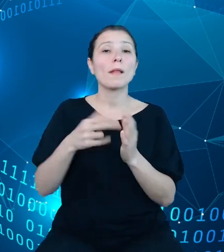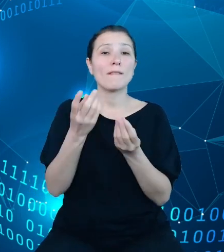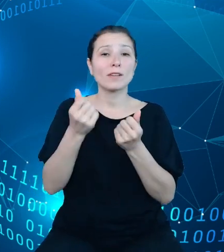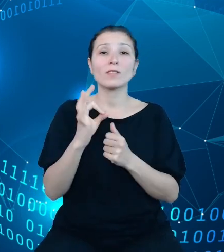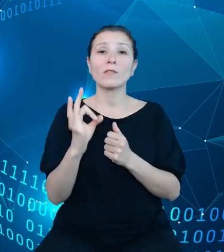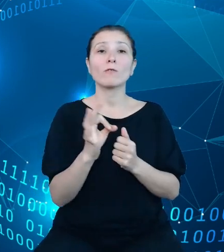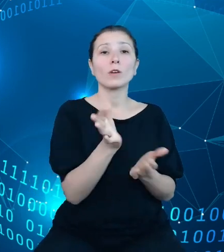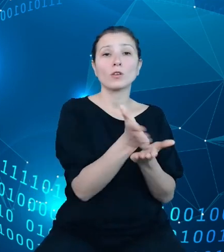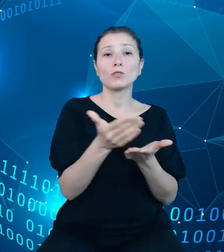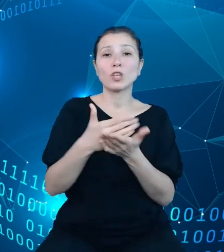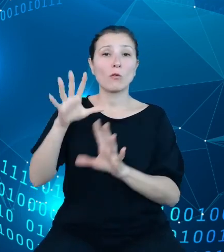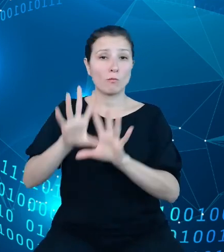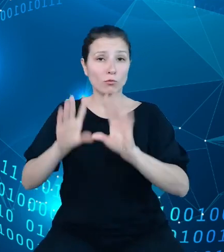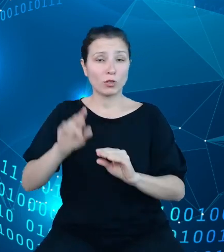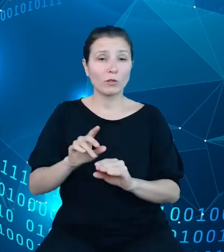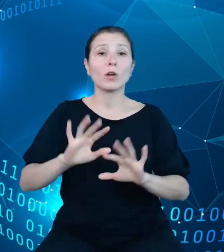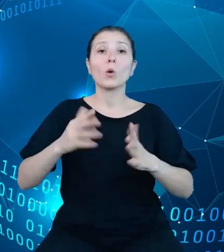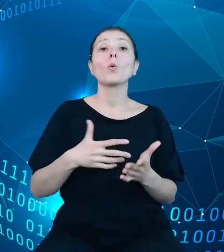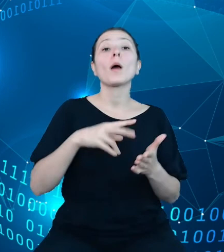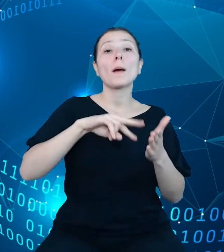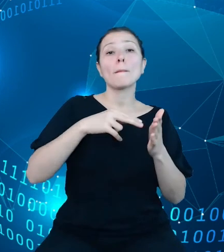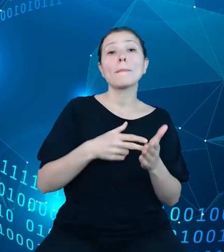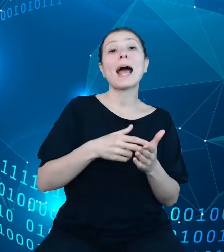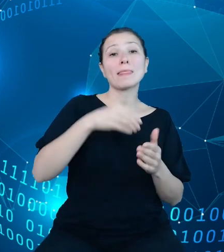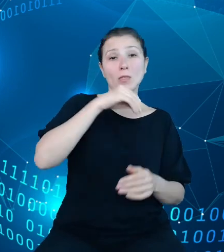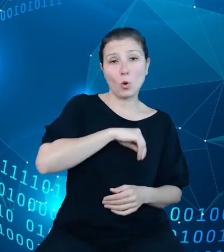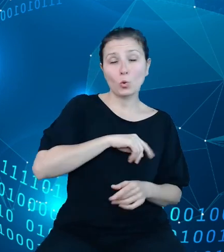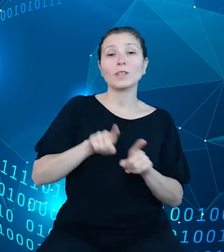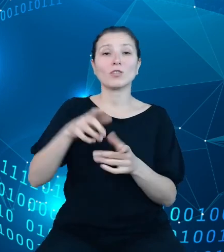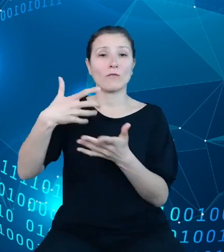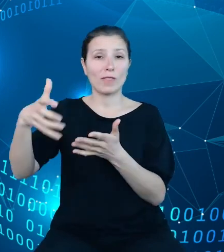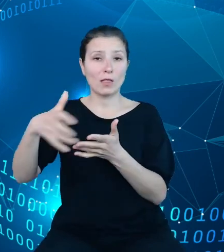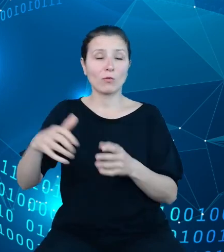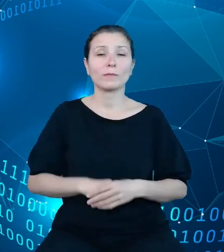Tak plany dochodów, jak i plany wydatków. Zgodnie z regulacjami z zakresu